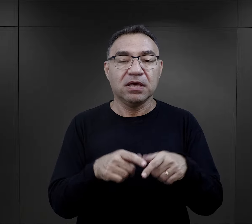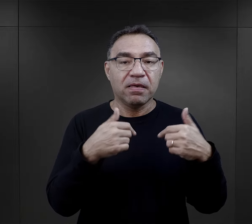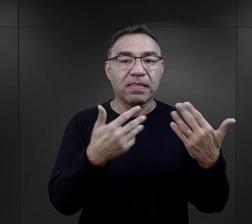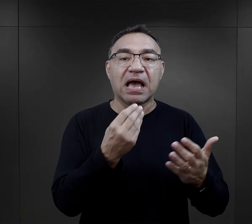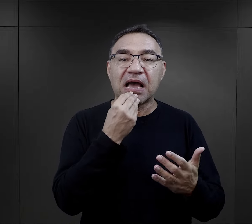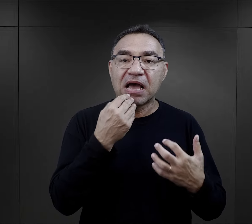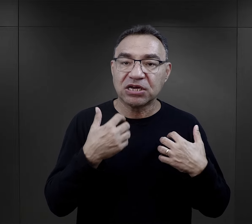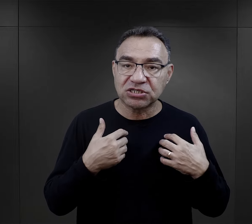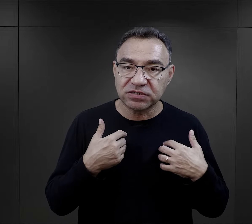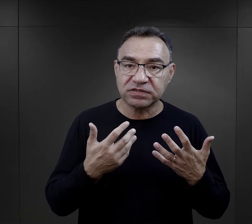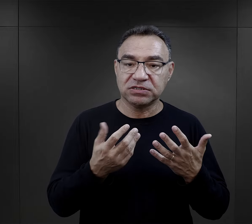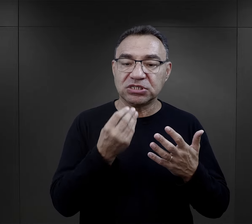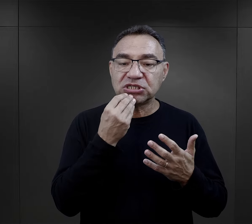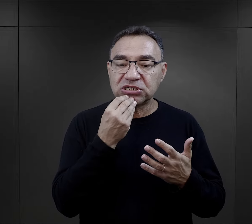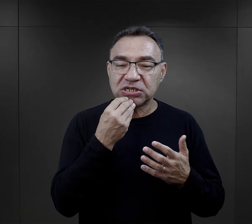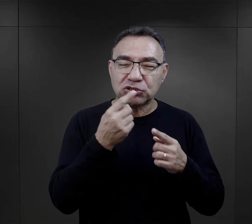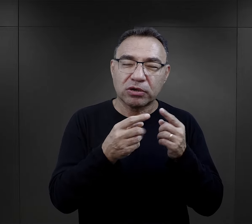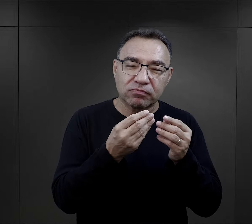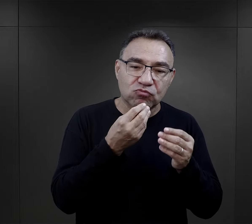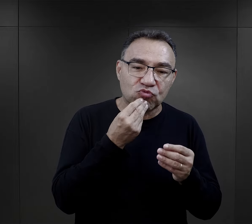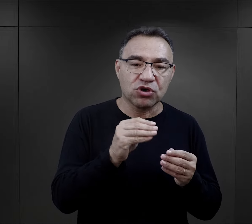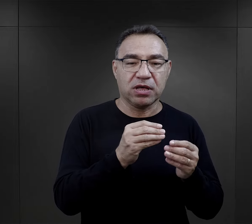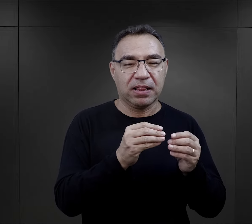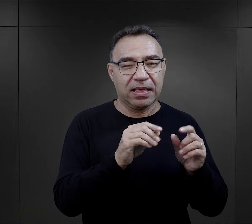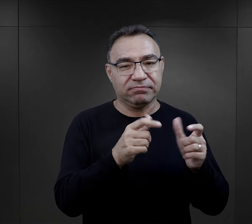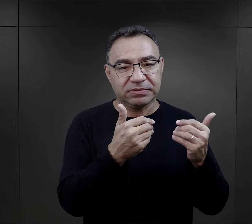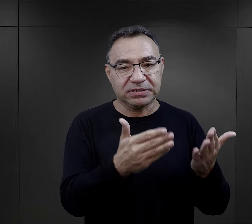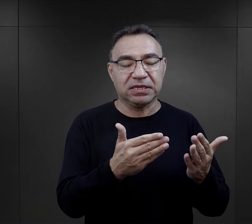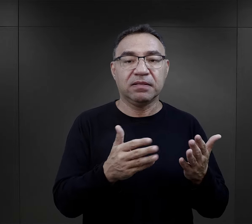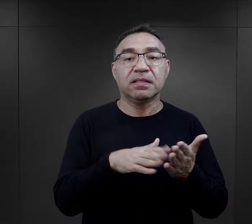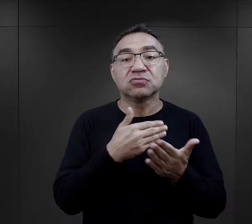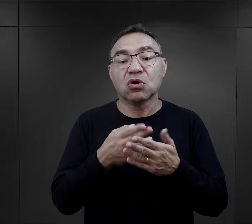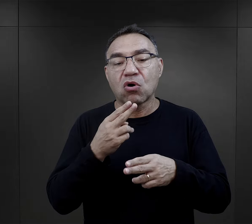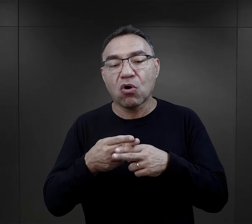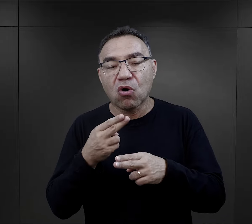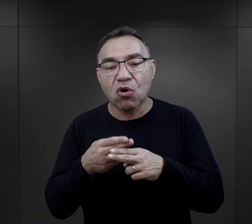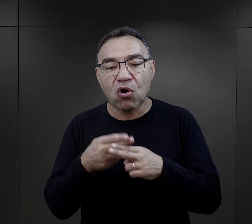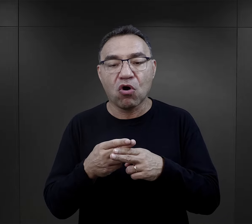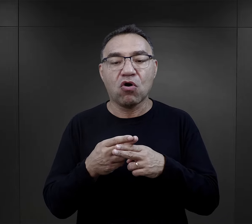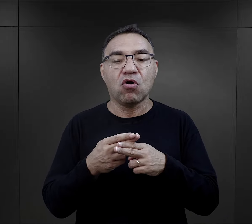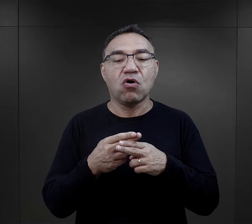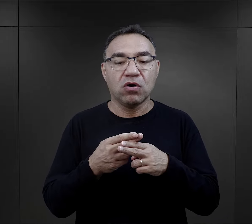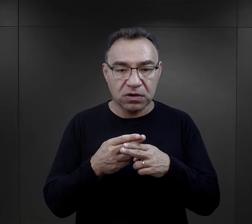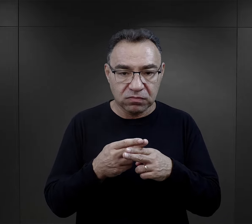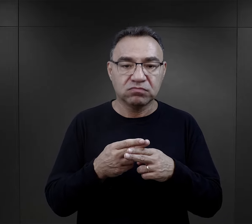W związku z tym ich przydziały żywnościowe są trochę lepsze i w przypadku chorób